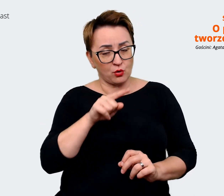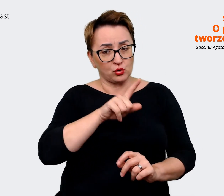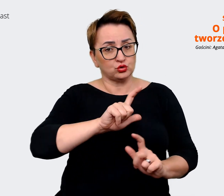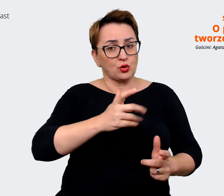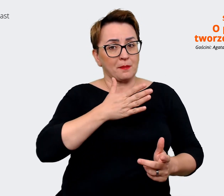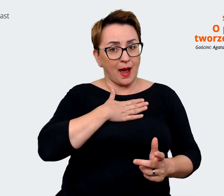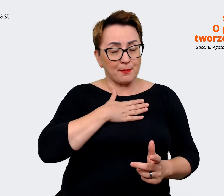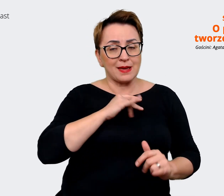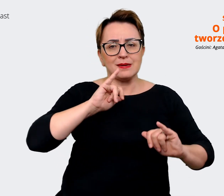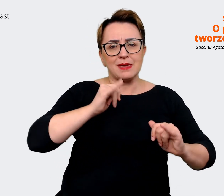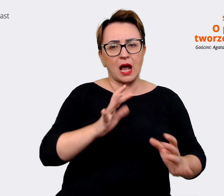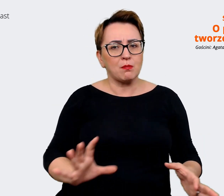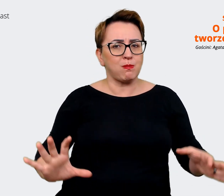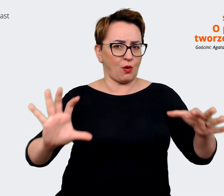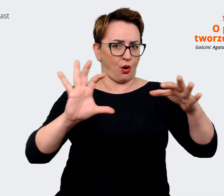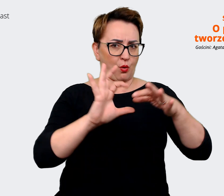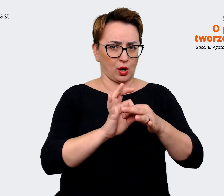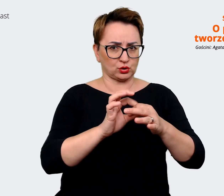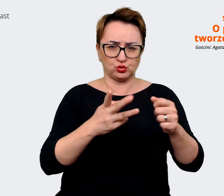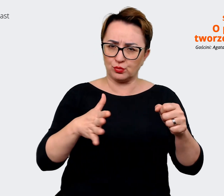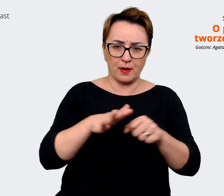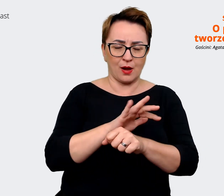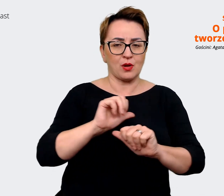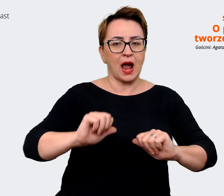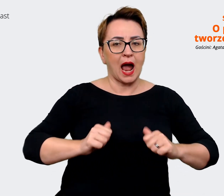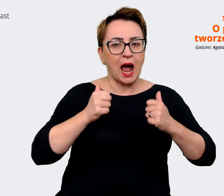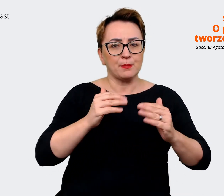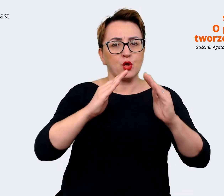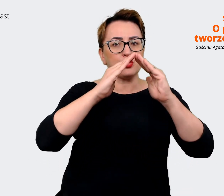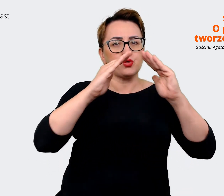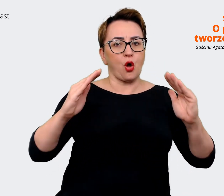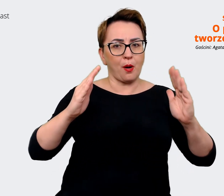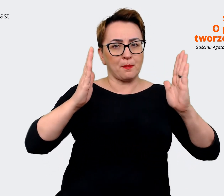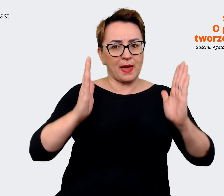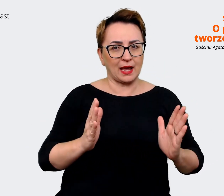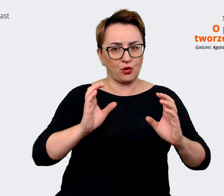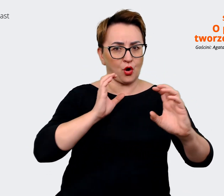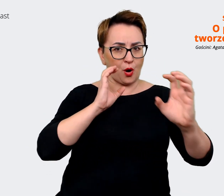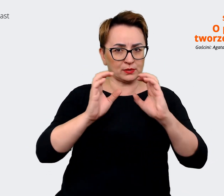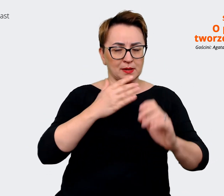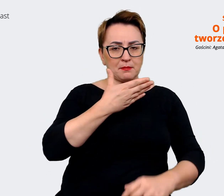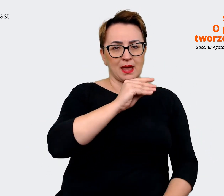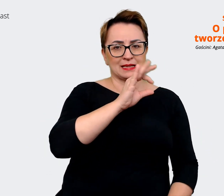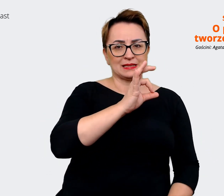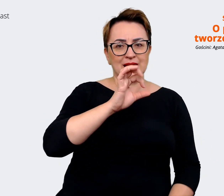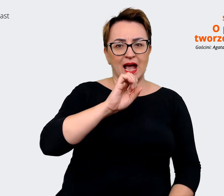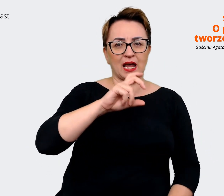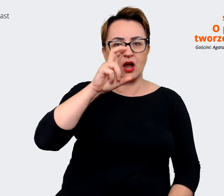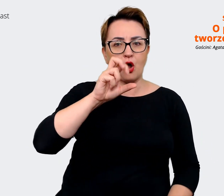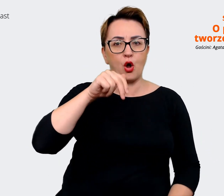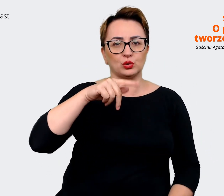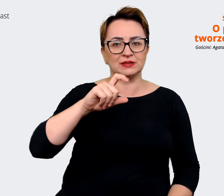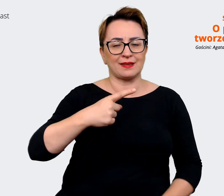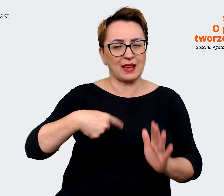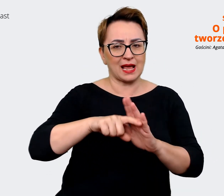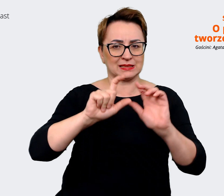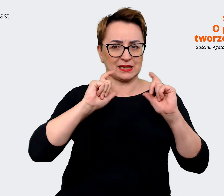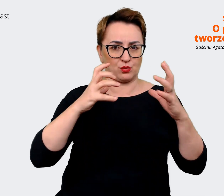tak żeby mieć jeden domek komunikacyjny, jeden message house dla całej grupy. Prowadzący: Jak rozumiem nie są to jakieś zdecydowane różnice, raczej jakieś